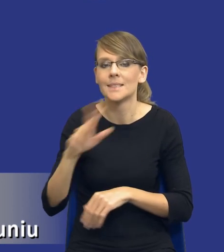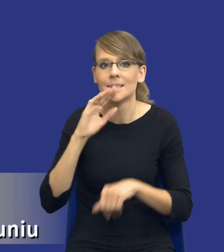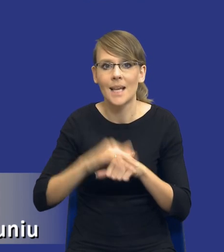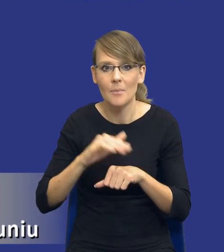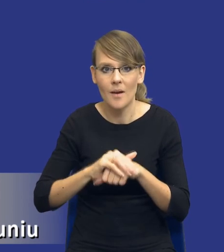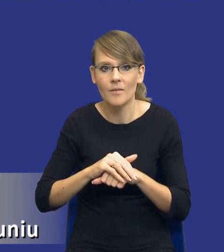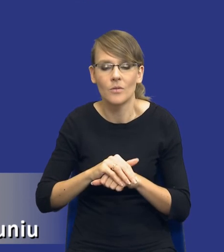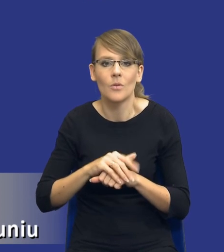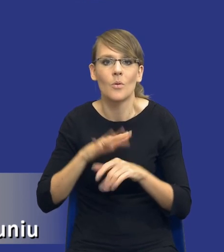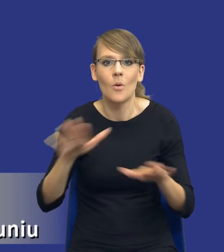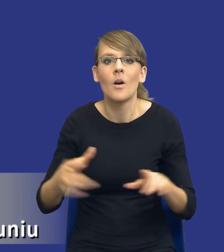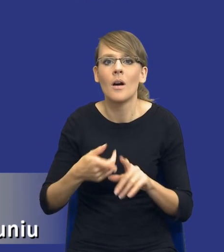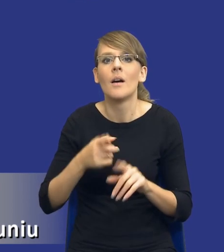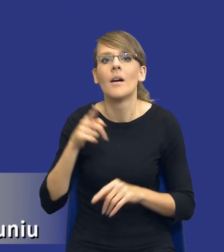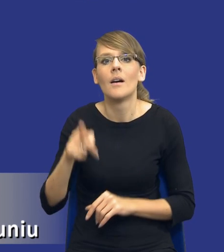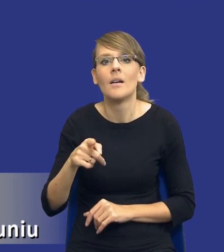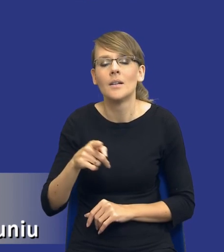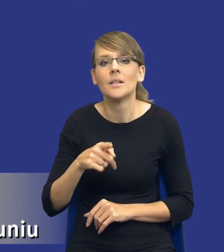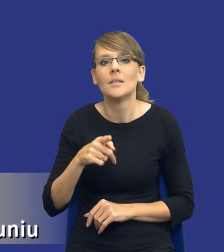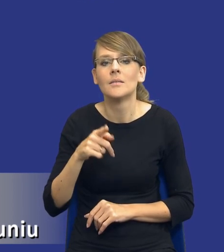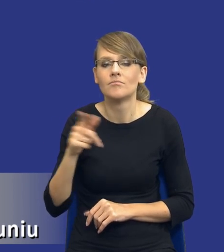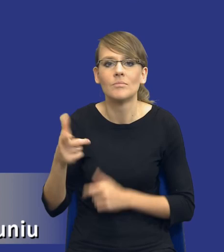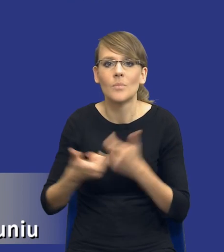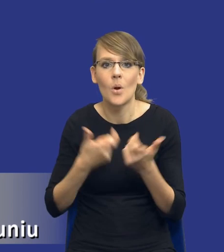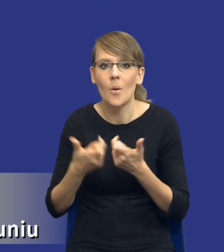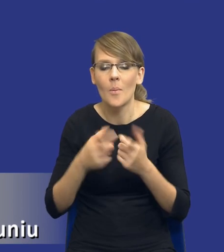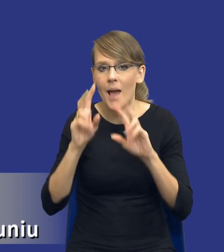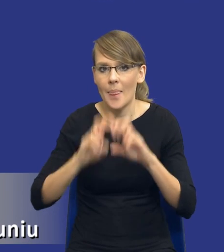przed wszczęciem postępowania o udzielenie zamówienia dokonuje analizy potrzeb i